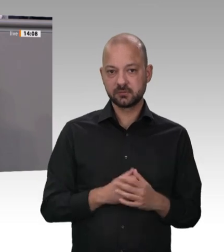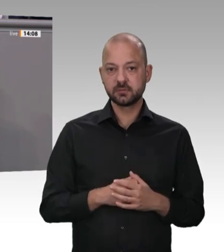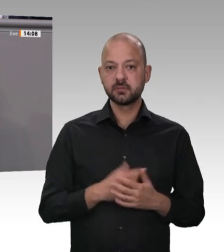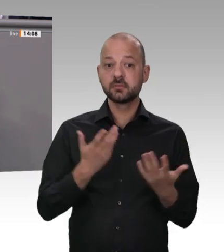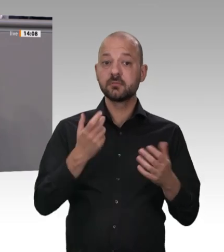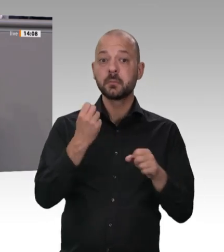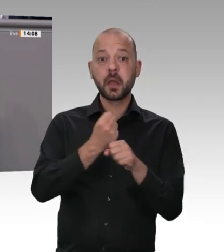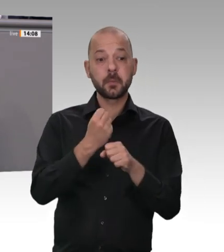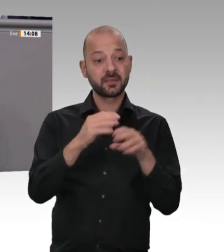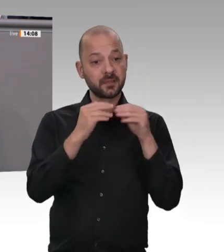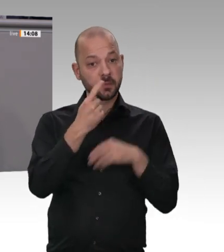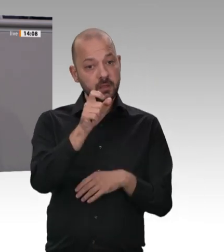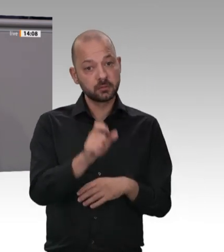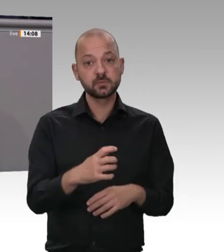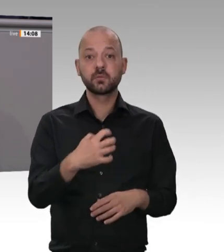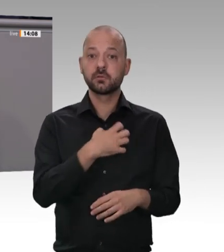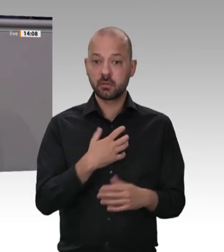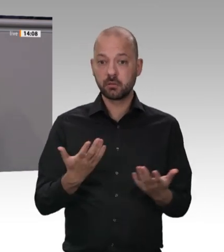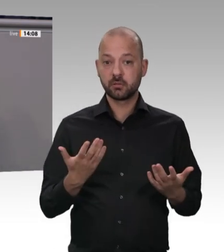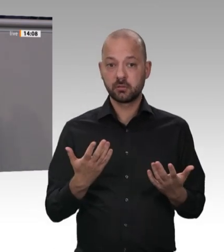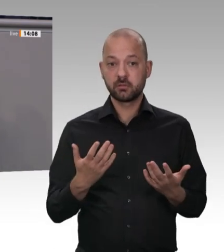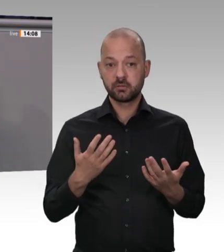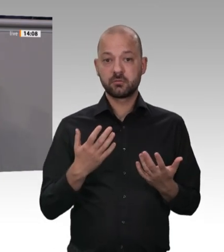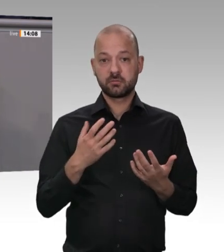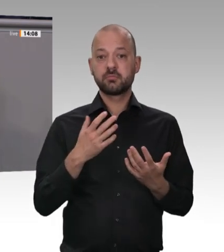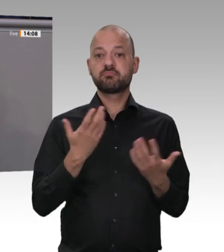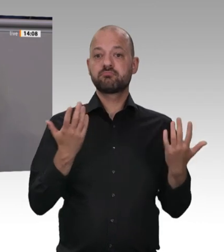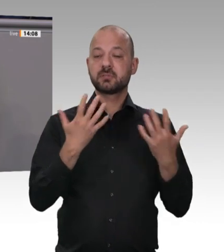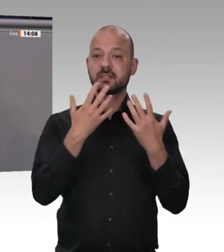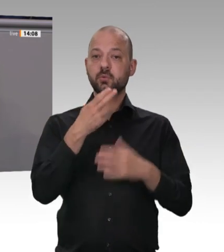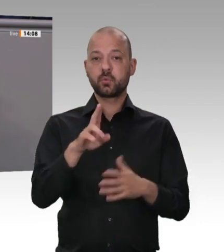sagten, sämtliche in ihren Betrieben eingesetzten Beschäftigten sollten in einem in Deutschland